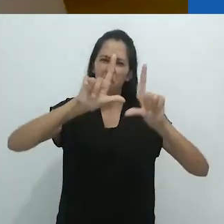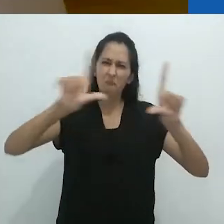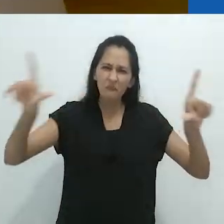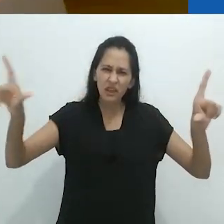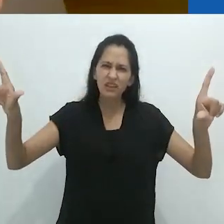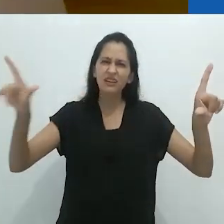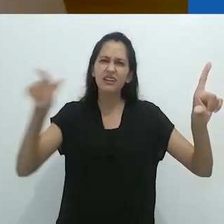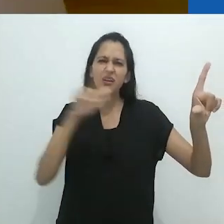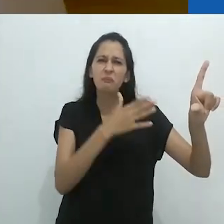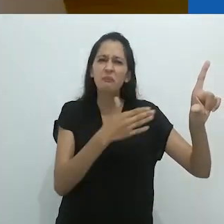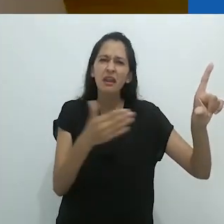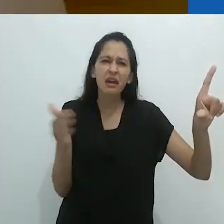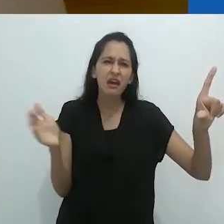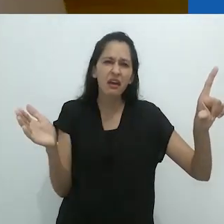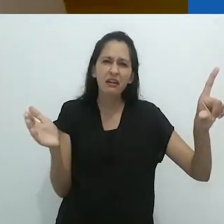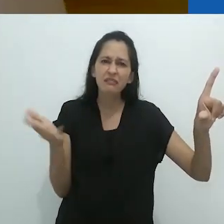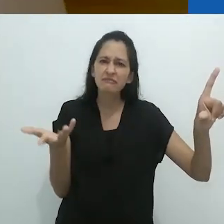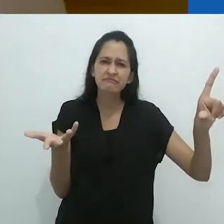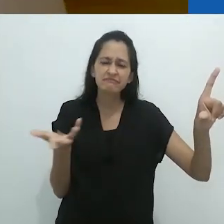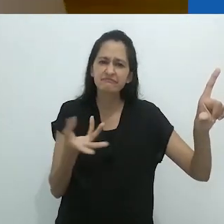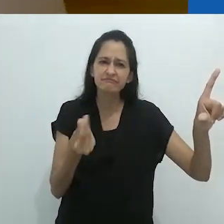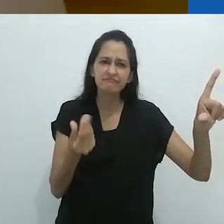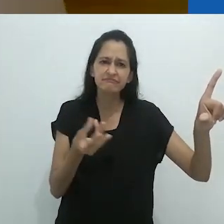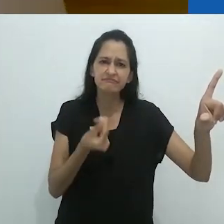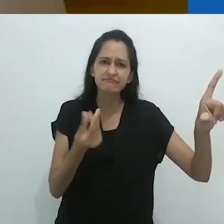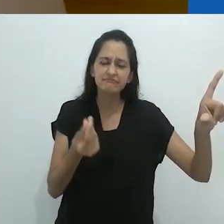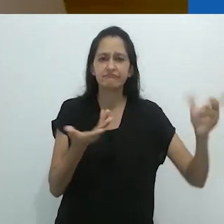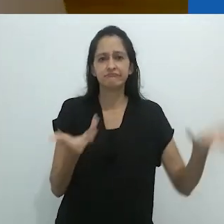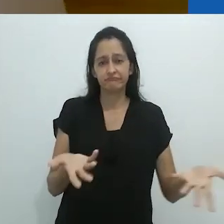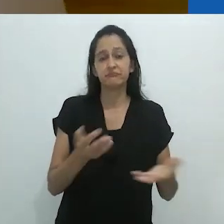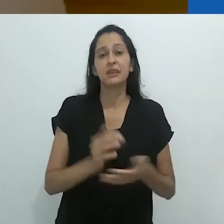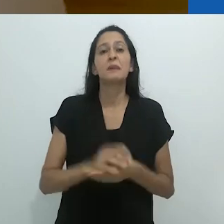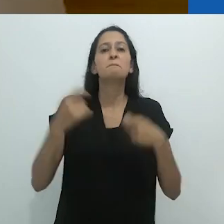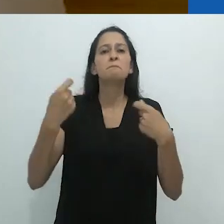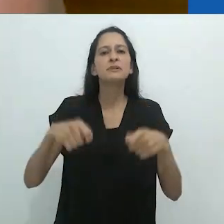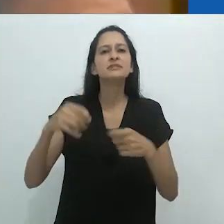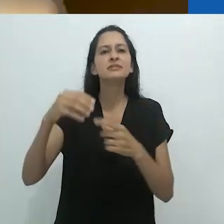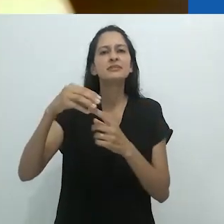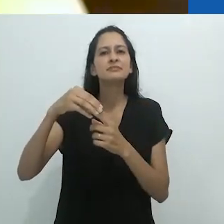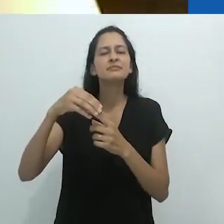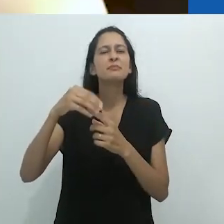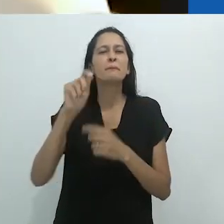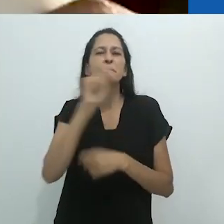Vocês entendem o que quero dizer por quadro branco? Somente um quadro branco.